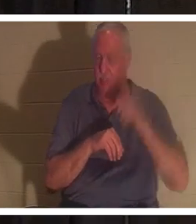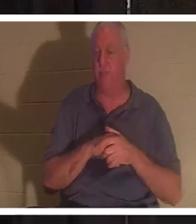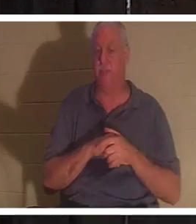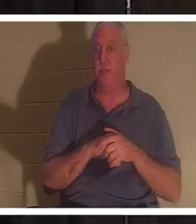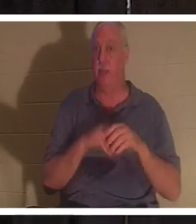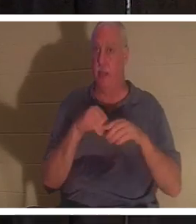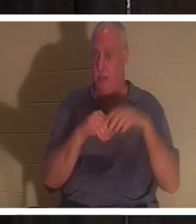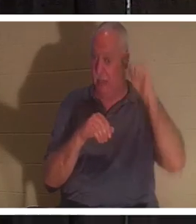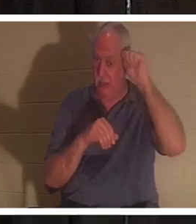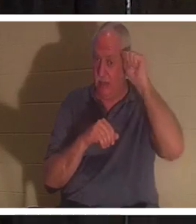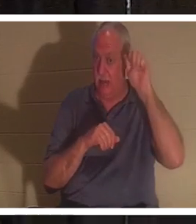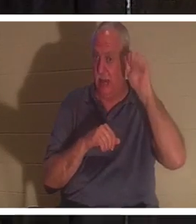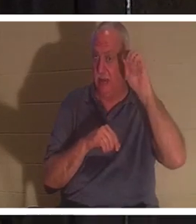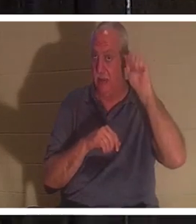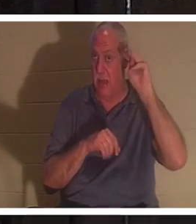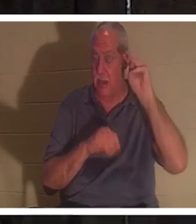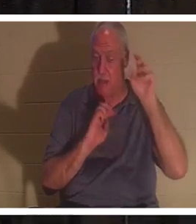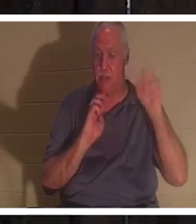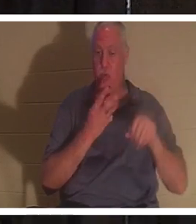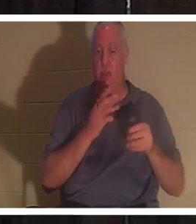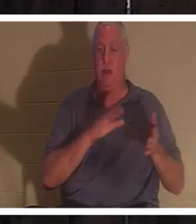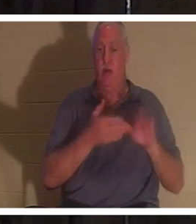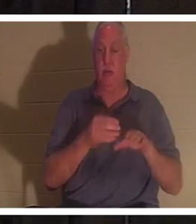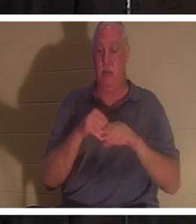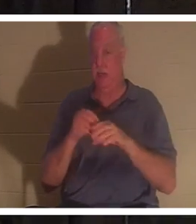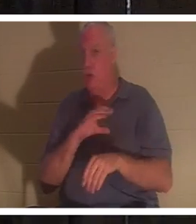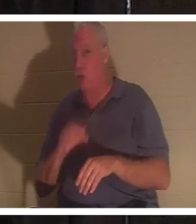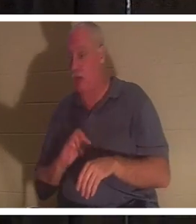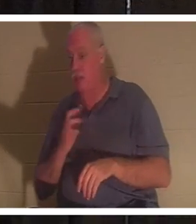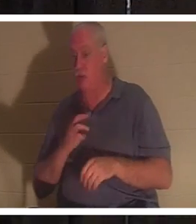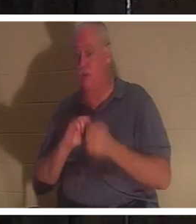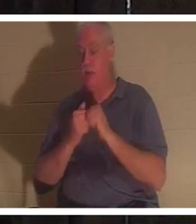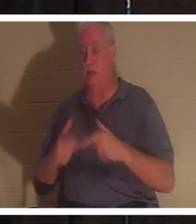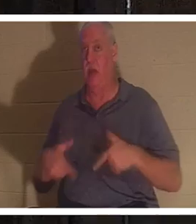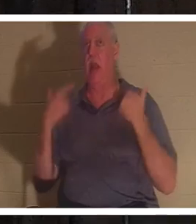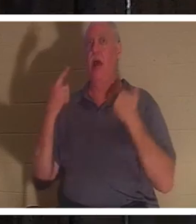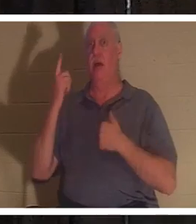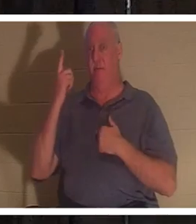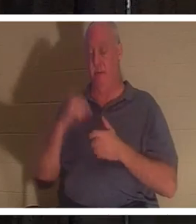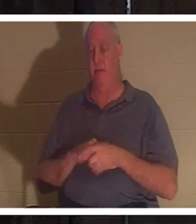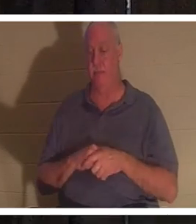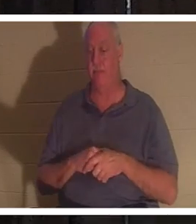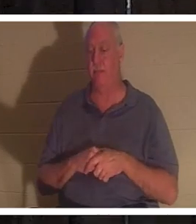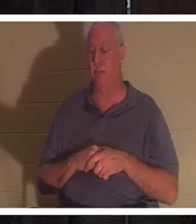nous sommes morts, mais en Christ nous sommes ressuscités. C'est quelque chose dont nous parlerons davantage